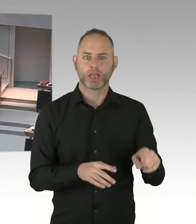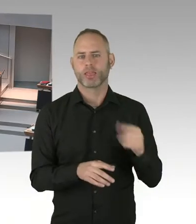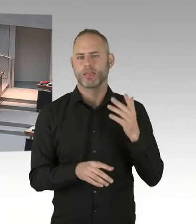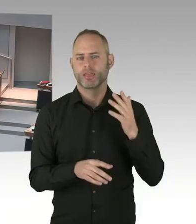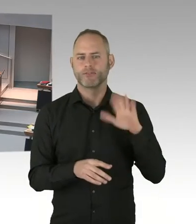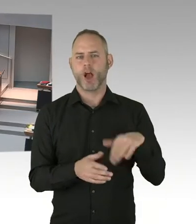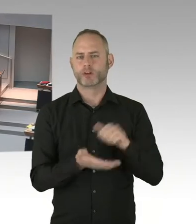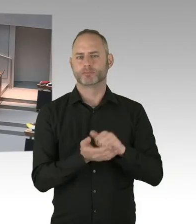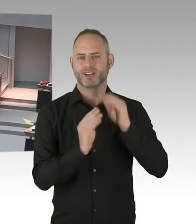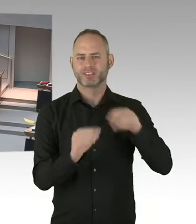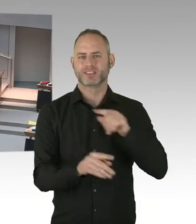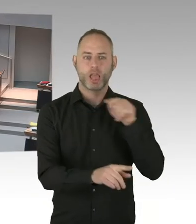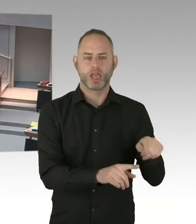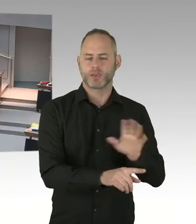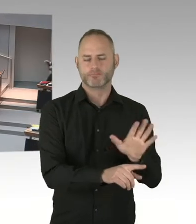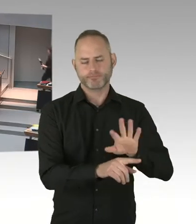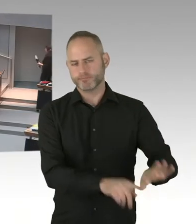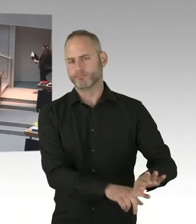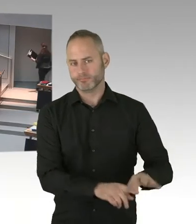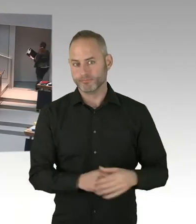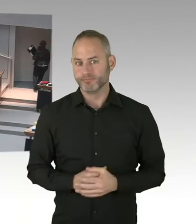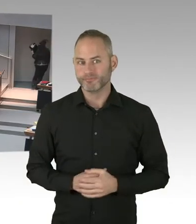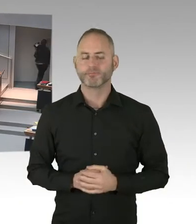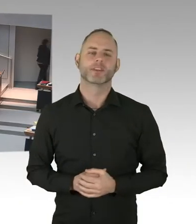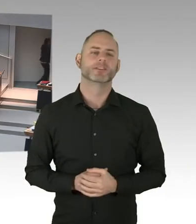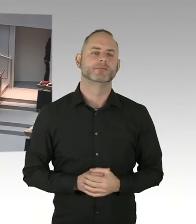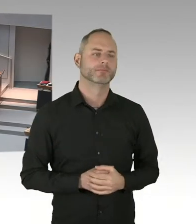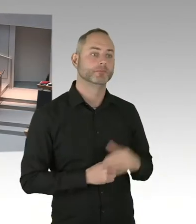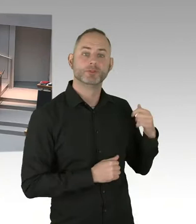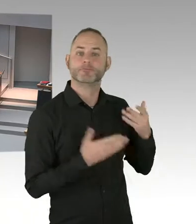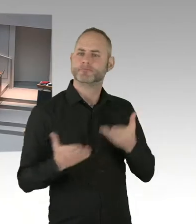gestern in Grundzügen vorgestellt hat? Dem Wesen nach eingeschrieben,